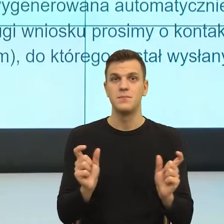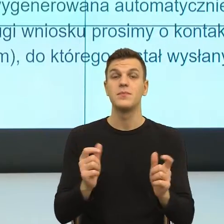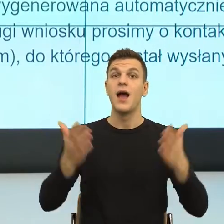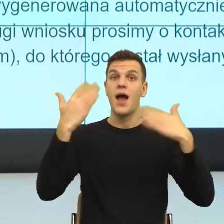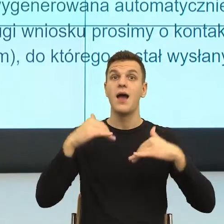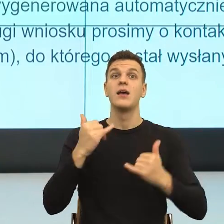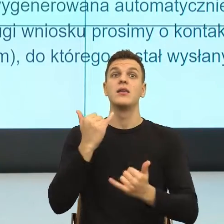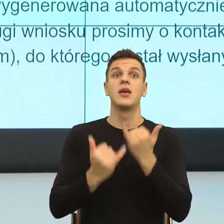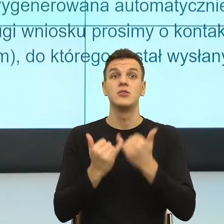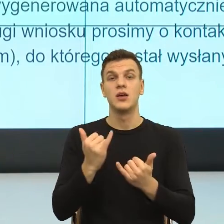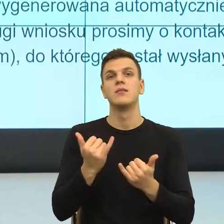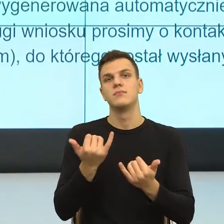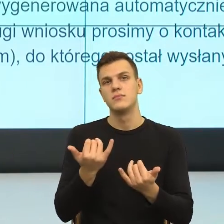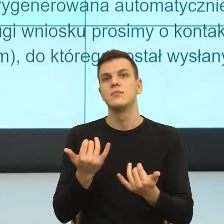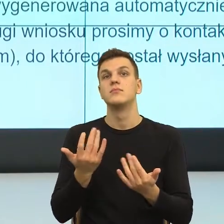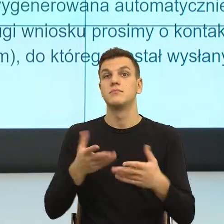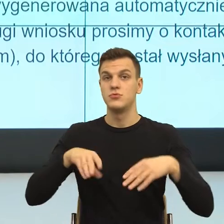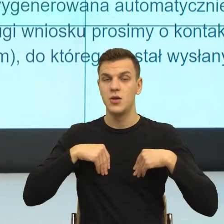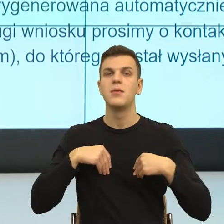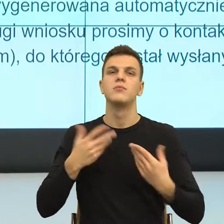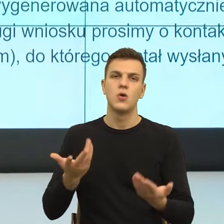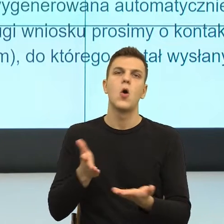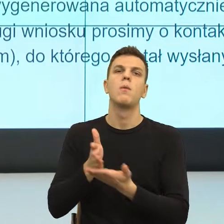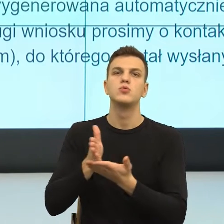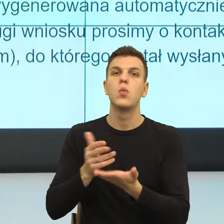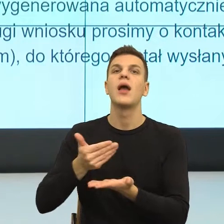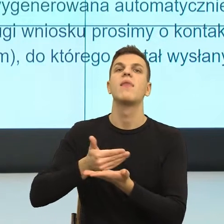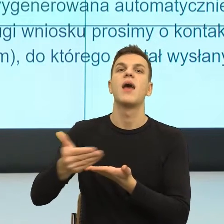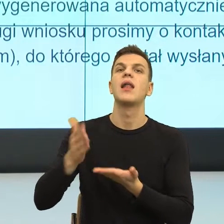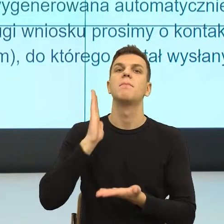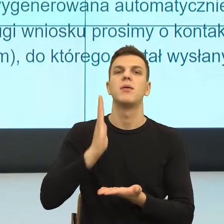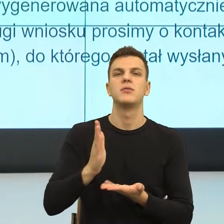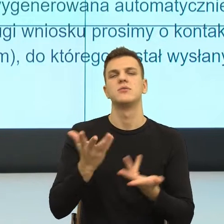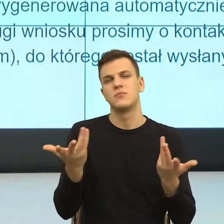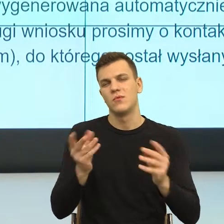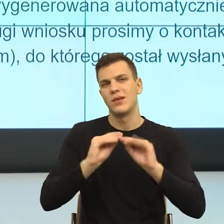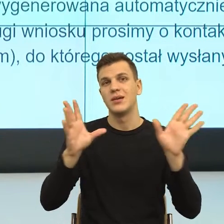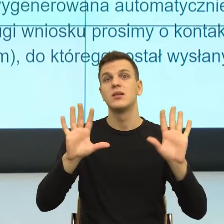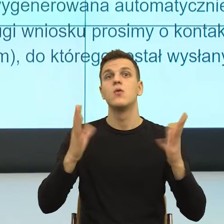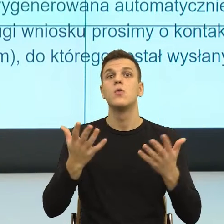już mamy konkretną rzecz, tu chodzi po prostu najprościej jak odmówią, to przechodzimy na papier, tak?